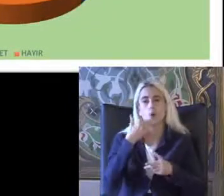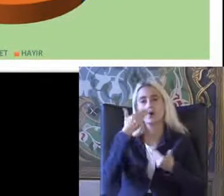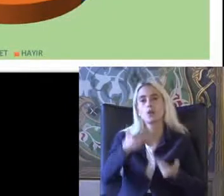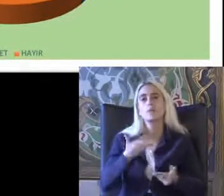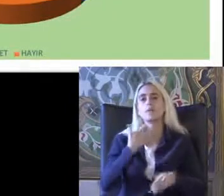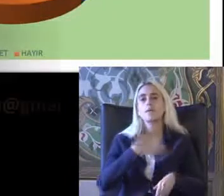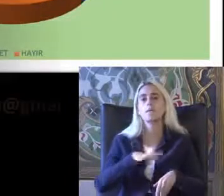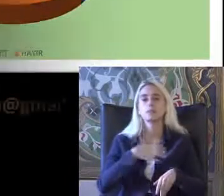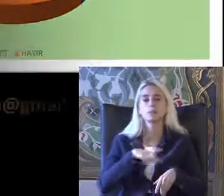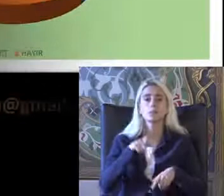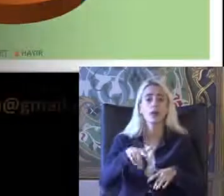Evine gelince için tek